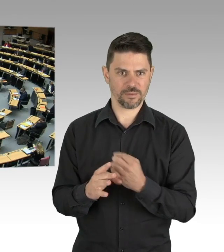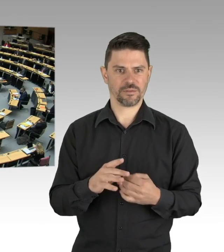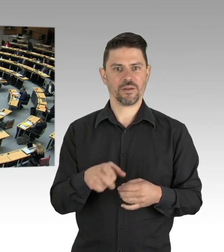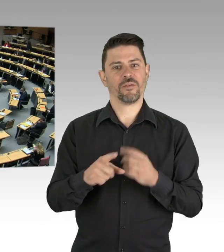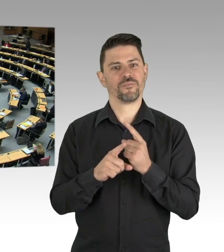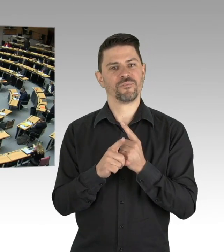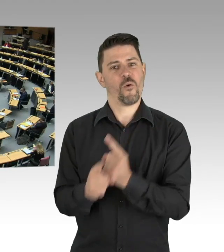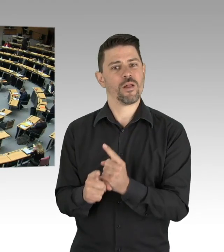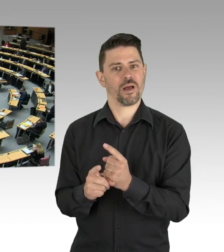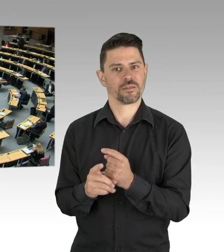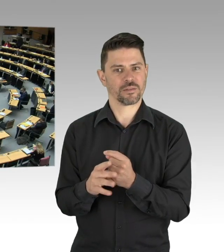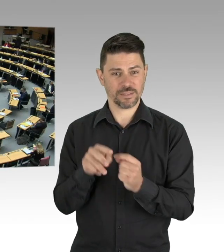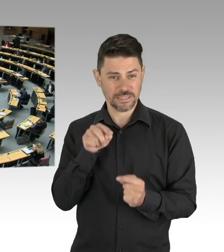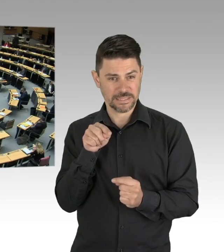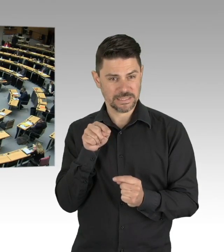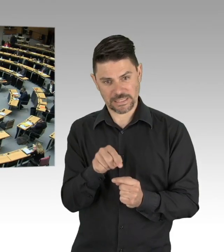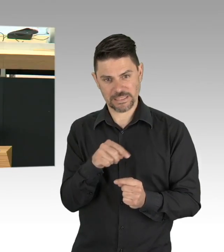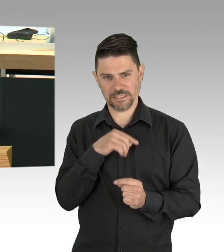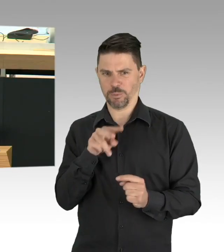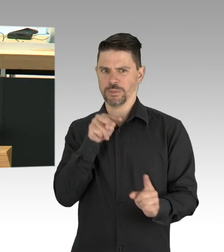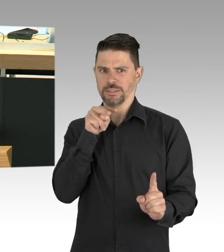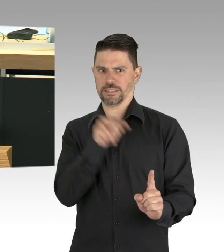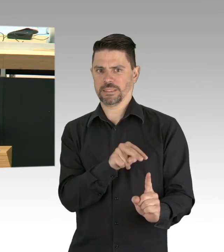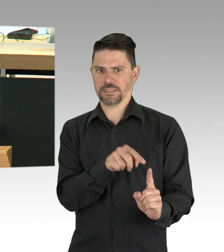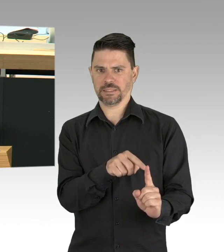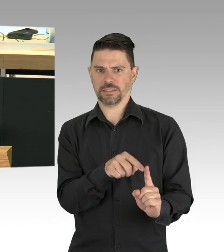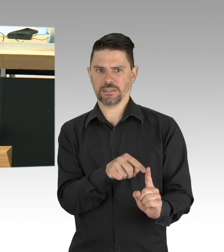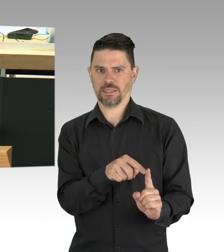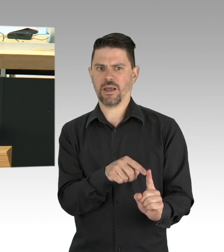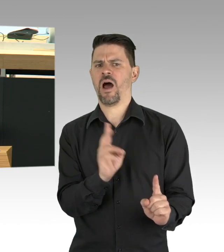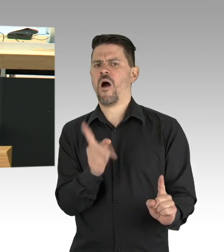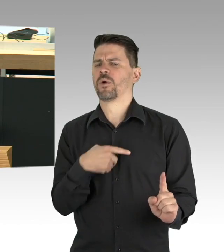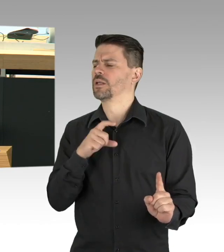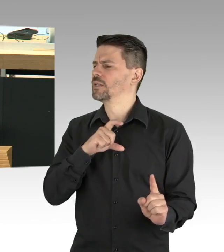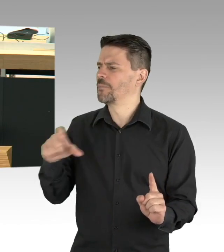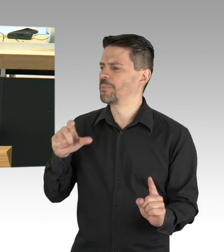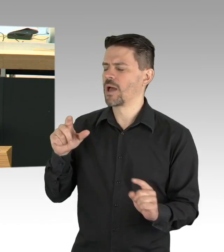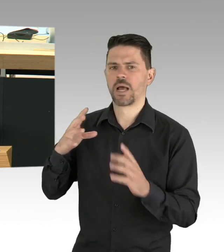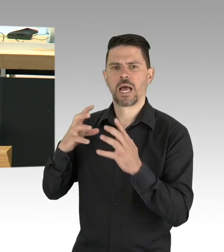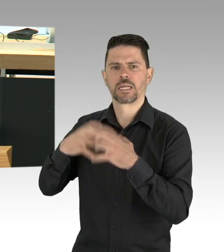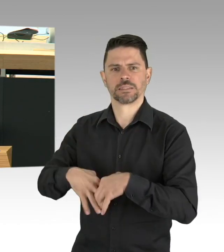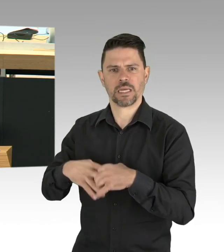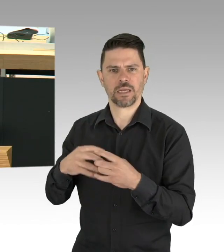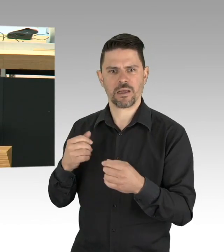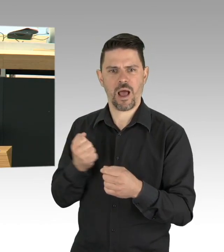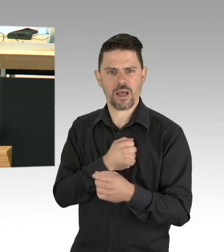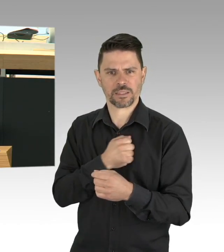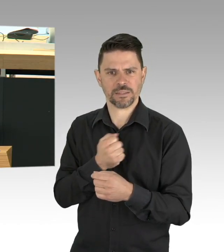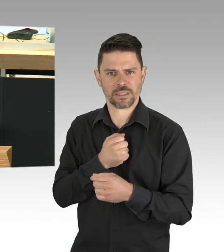Das gelingt aber nur mit den Berlinerinnen und Berlinern. Jede Regelung, die sich die Bundesregierung, der Senat oder wir als Parlament ausdenken,